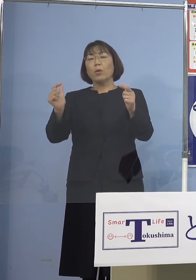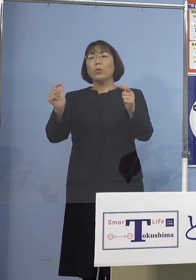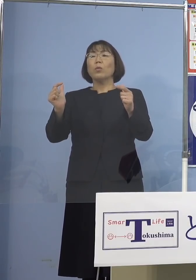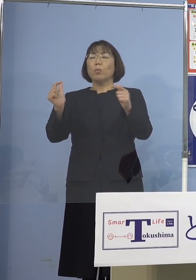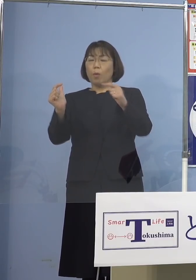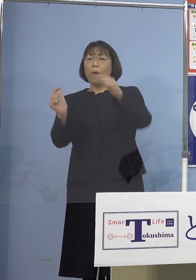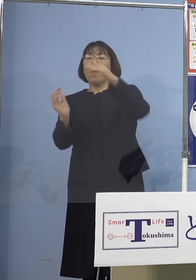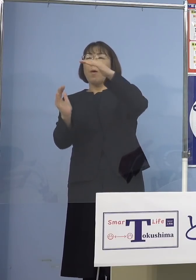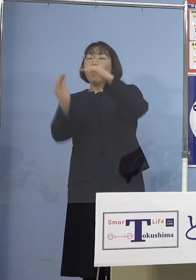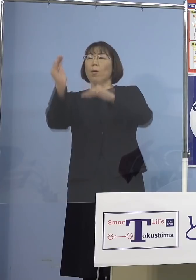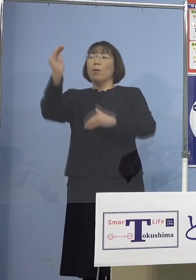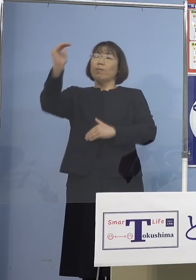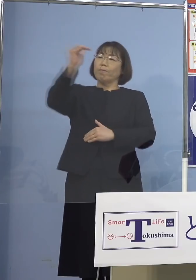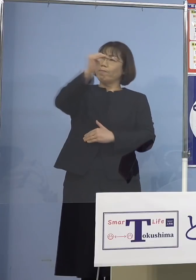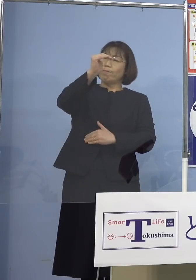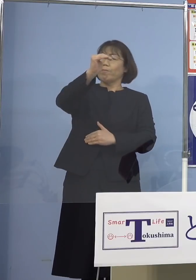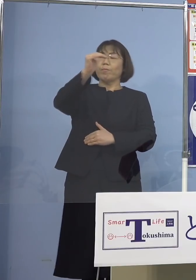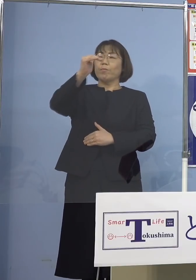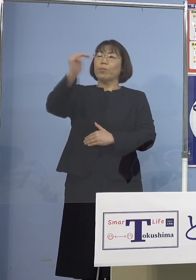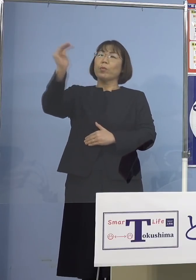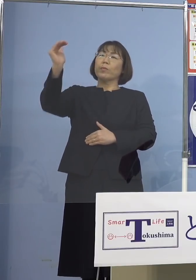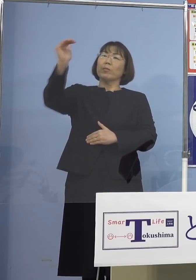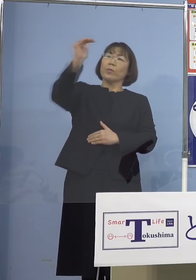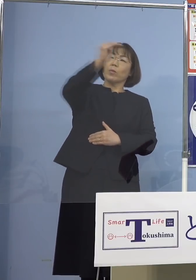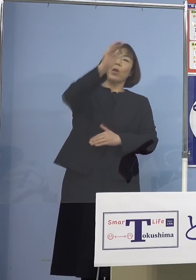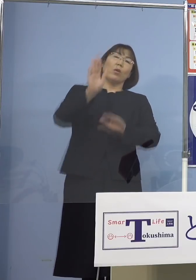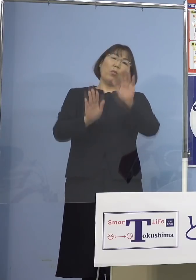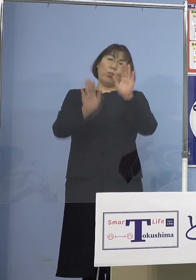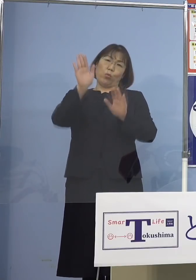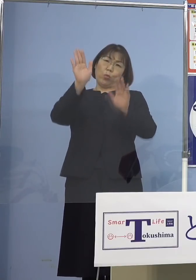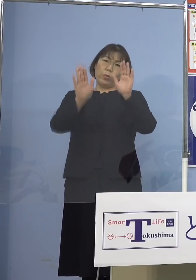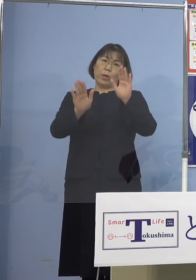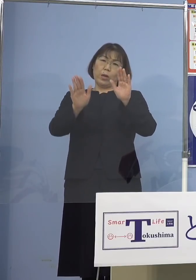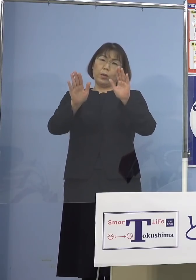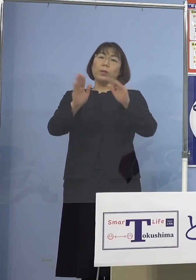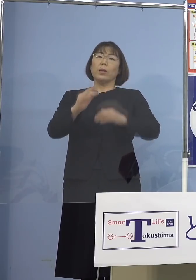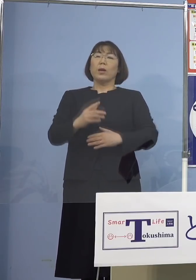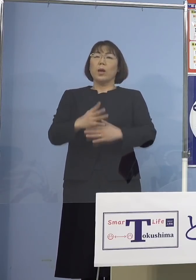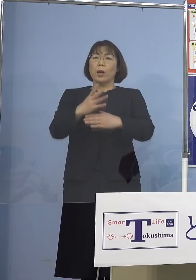引き続き高い緊張感を持って 状況を注視いたして参ります